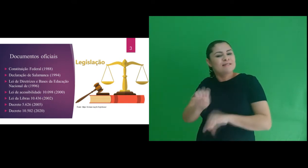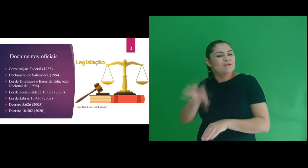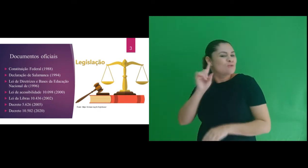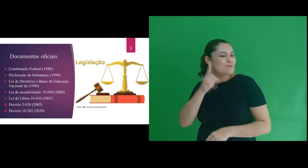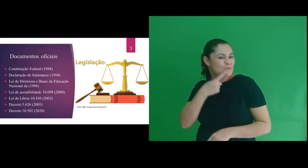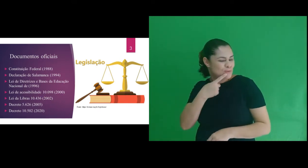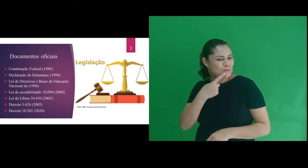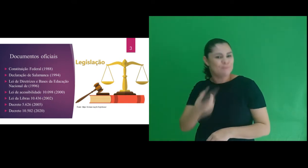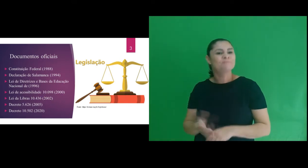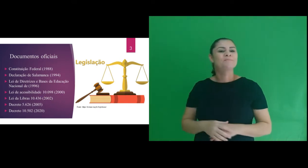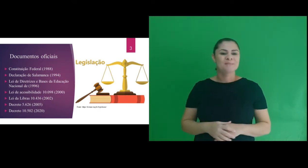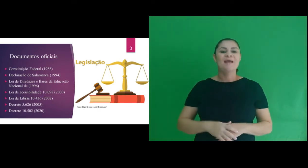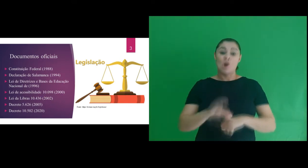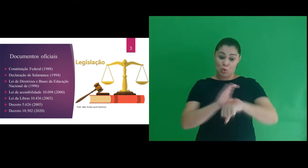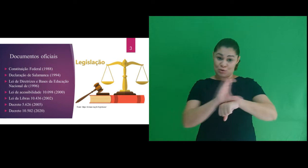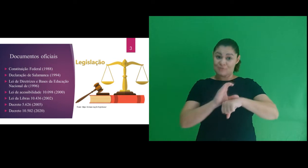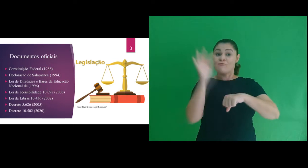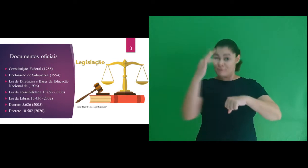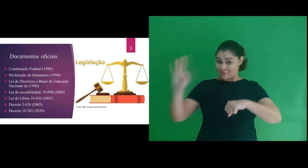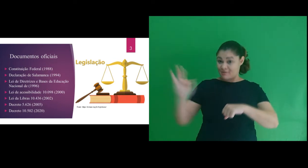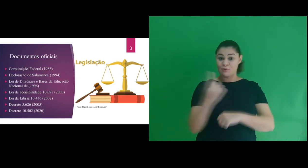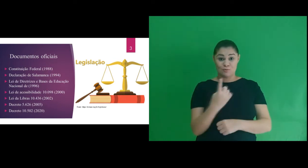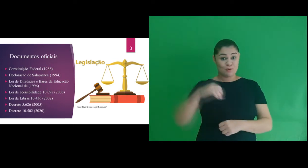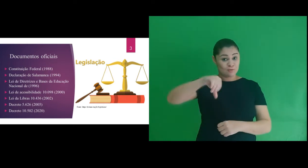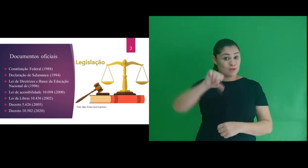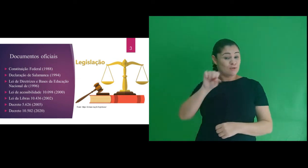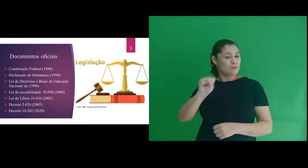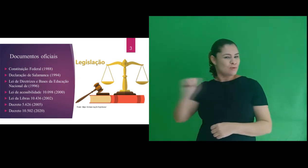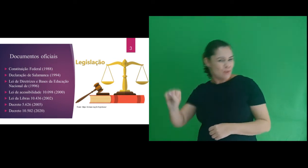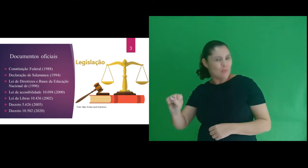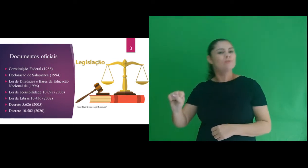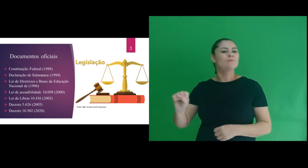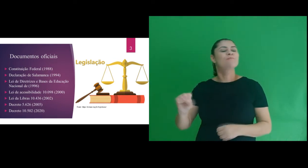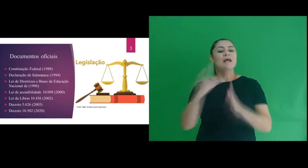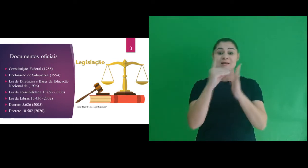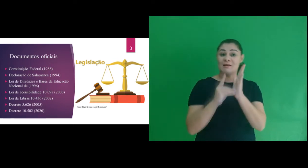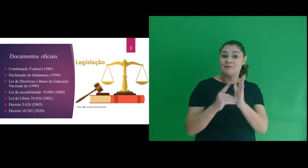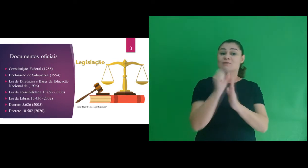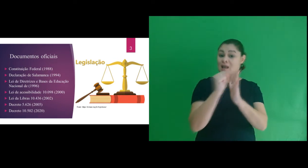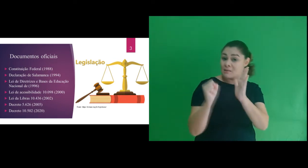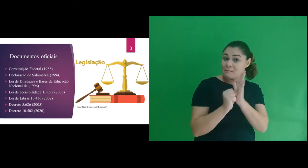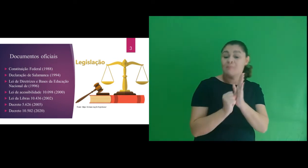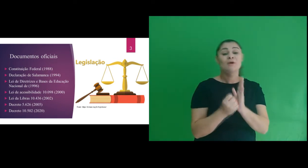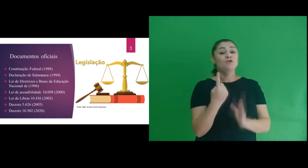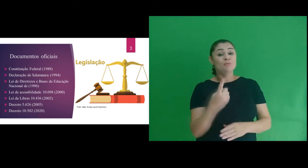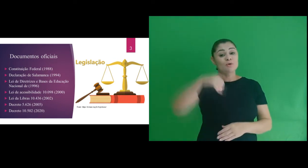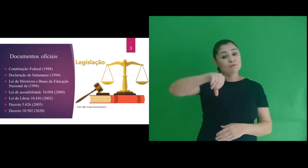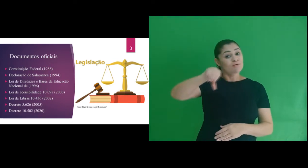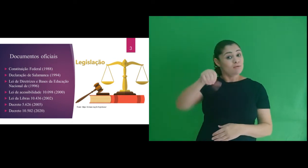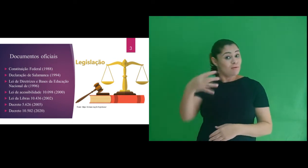de surdos. Então trouxemos a Constituição Federal de 1988; Declaração de Salamanca de 1994;